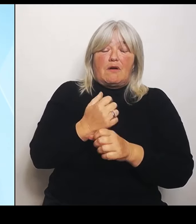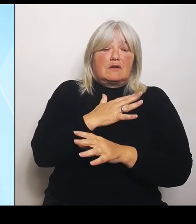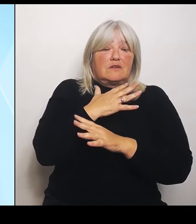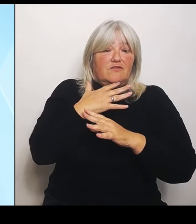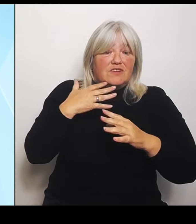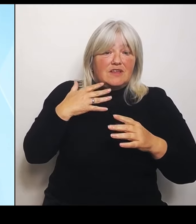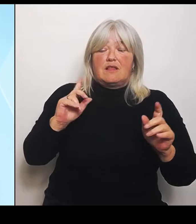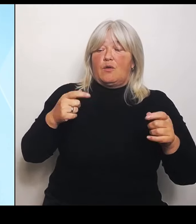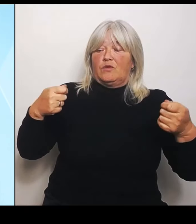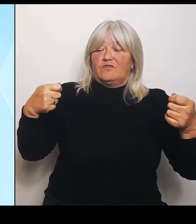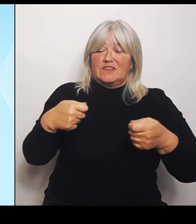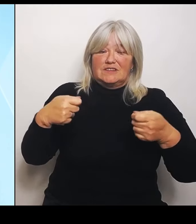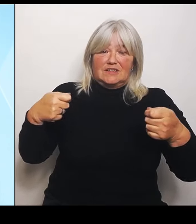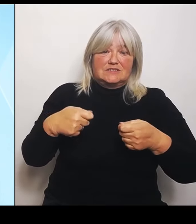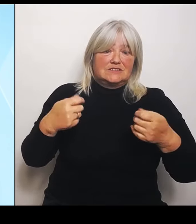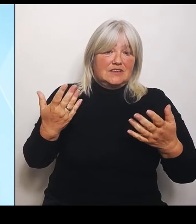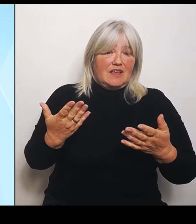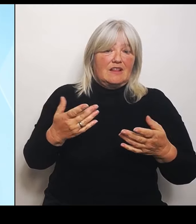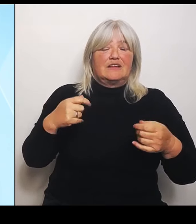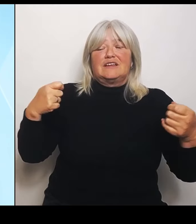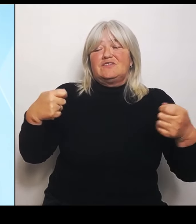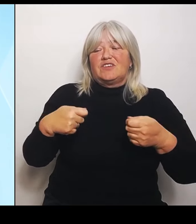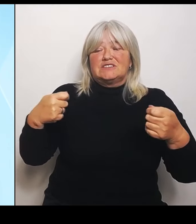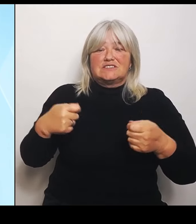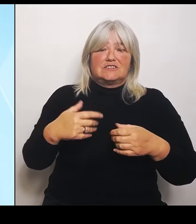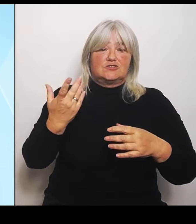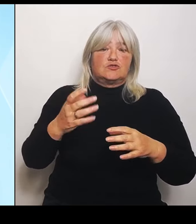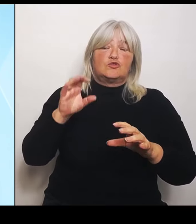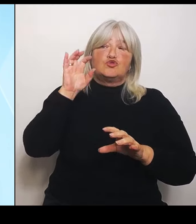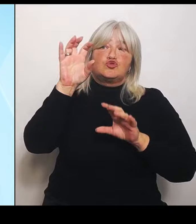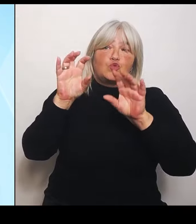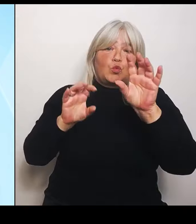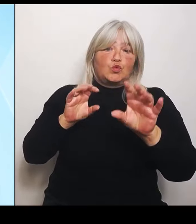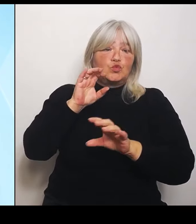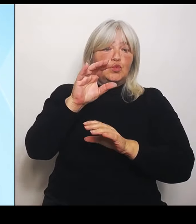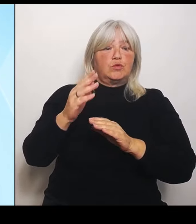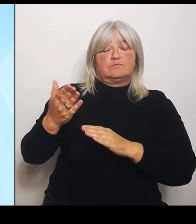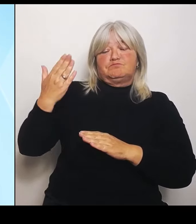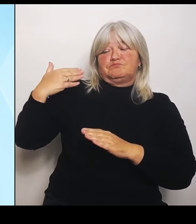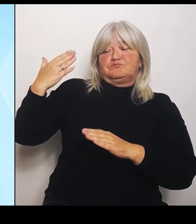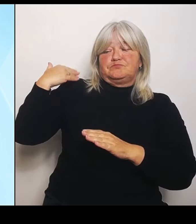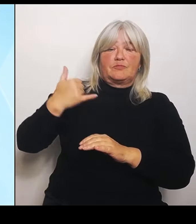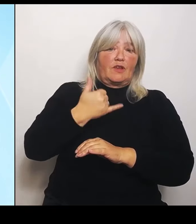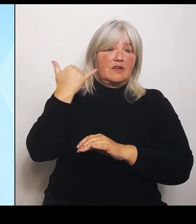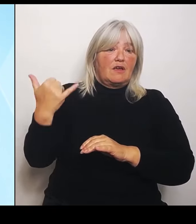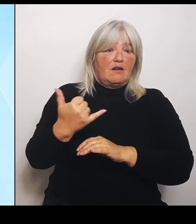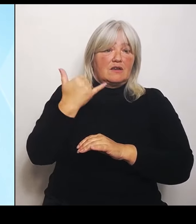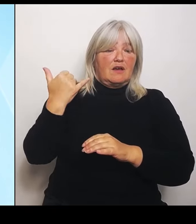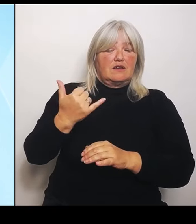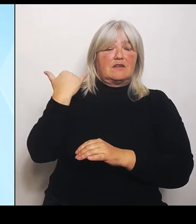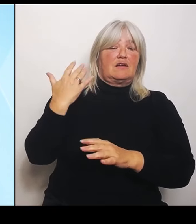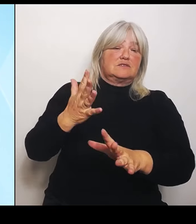Strukturen in den letzten Jahren und Jahrzehnten betrifft. Aber wir wissen alle, dass es auch um Reformen geht.